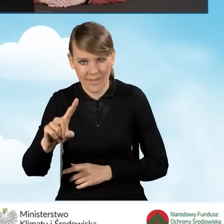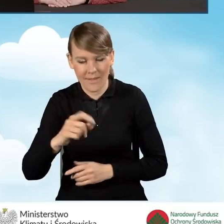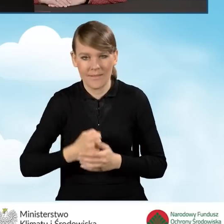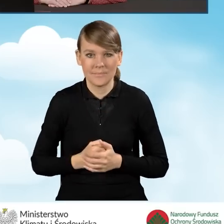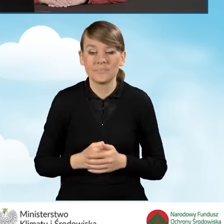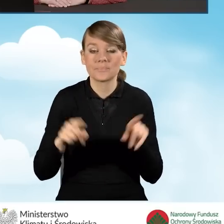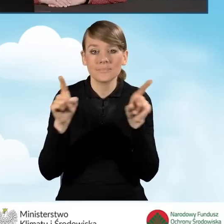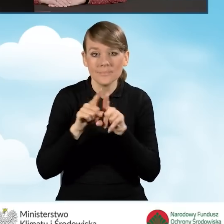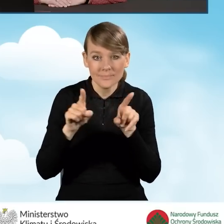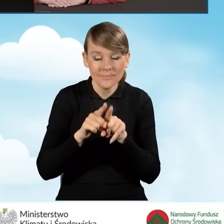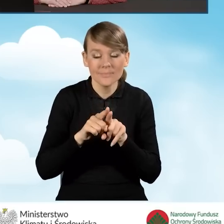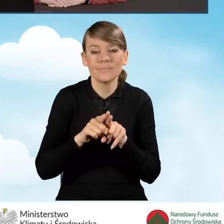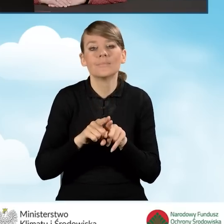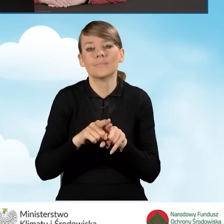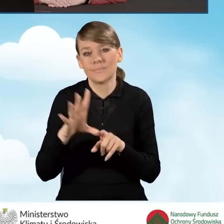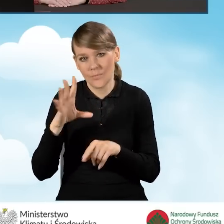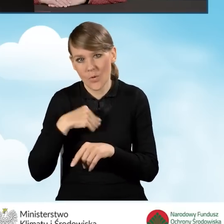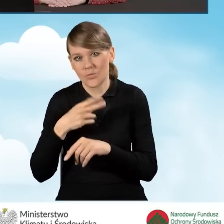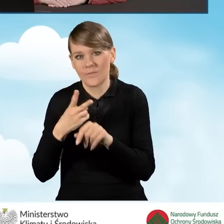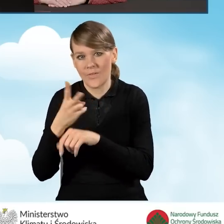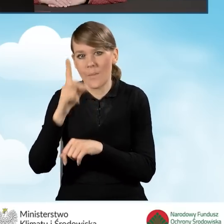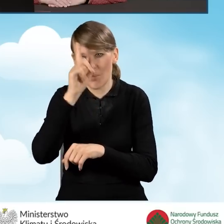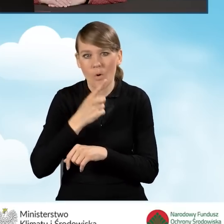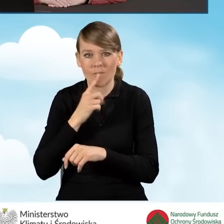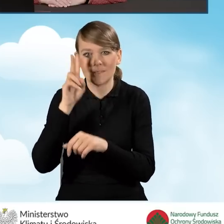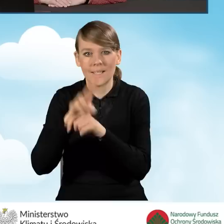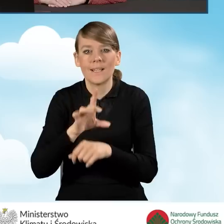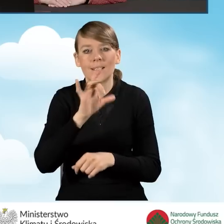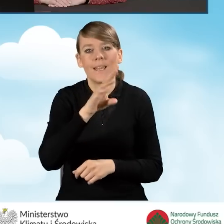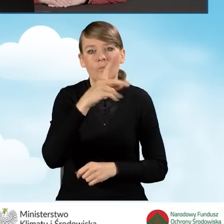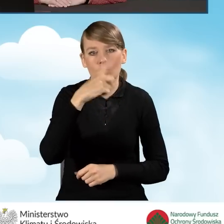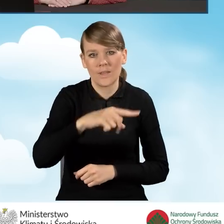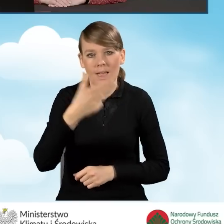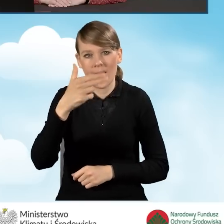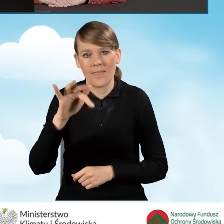a także można to zrobić za pośrednictwem Profilu Zaufanego na stronie gwd.nfosigw.gov.pl